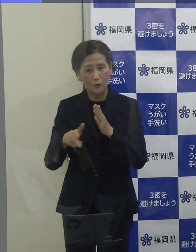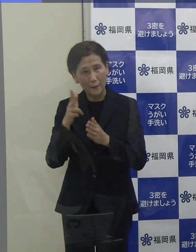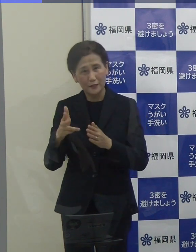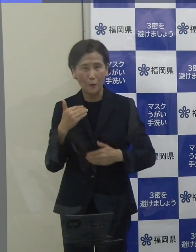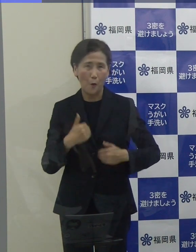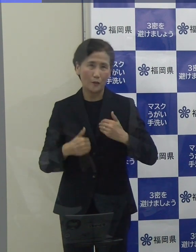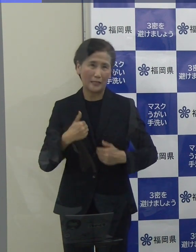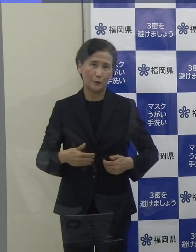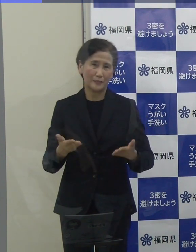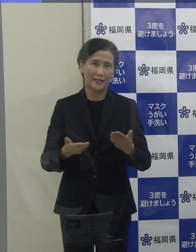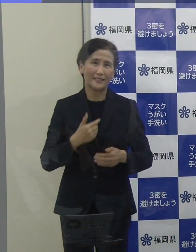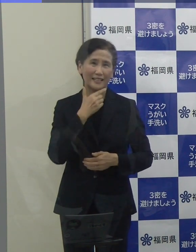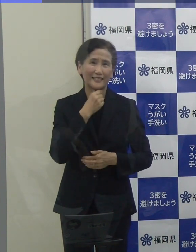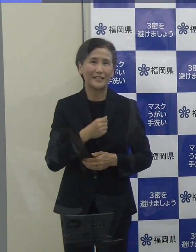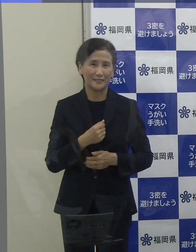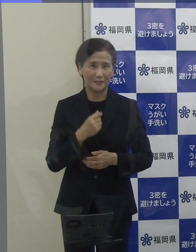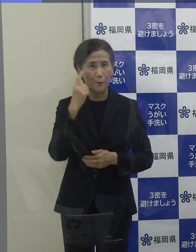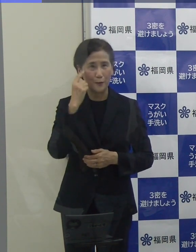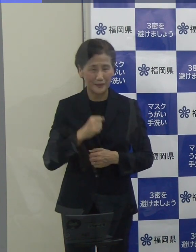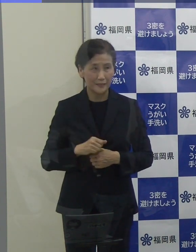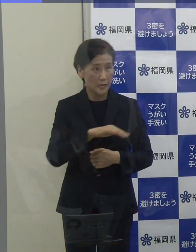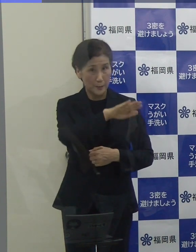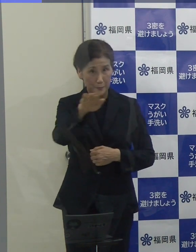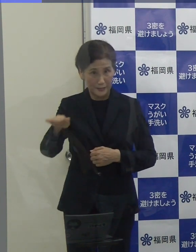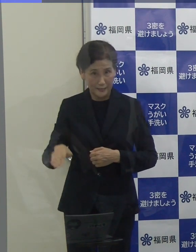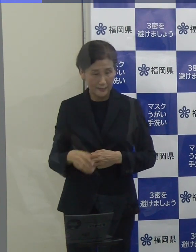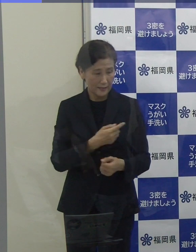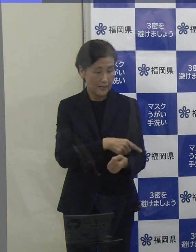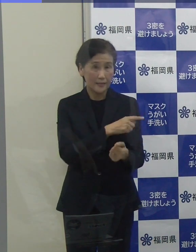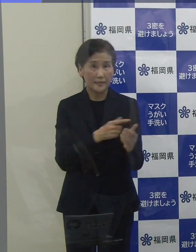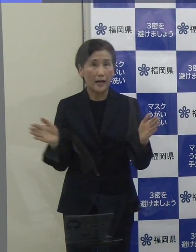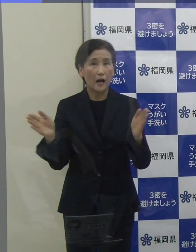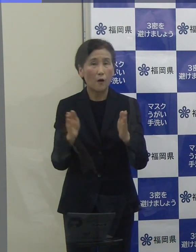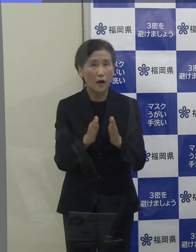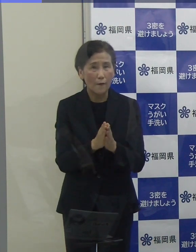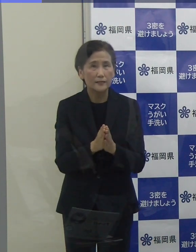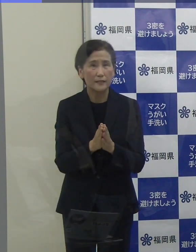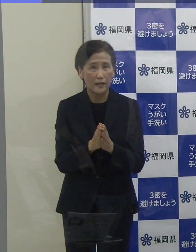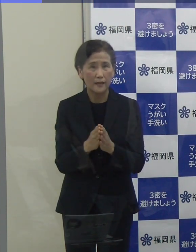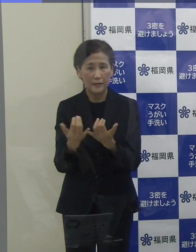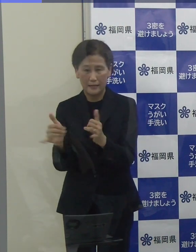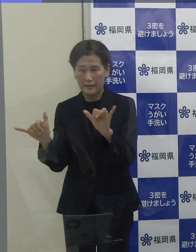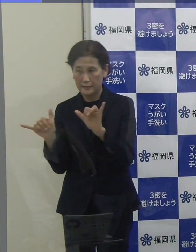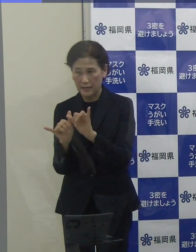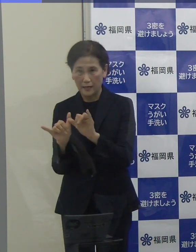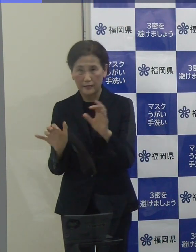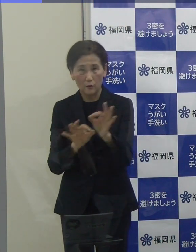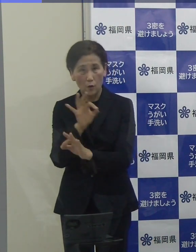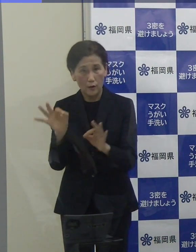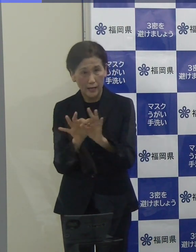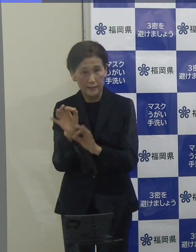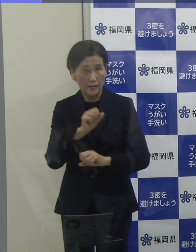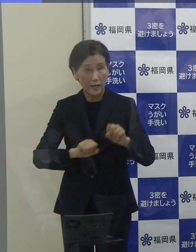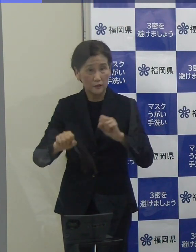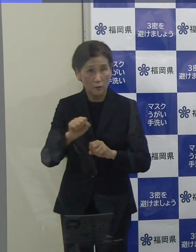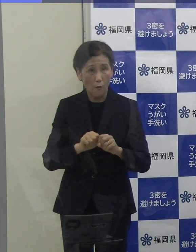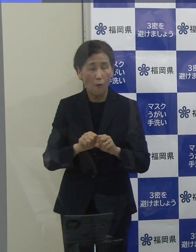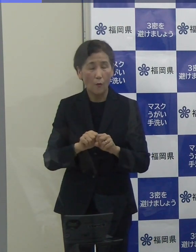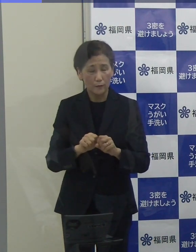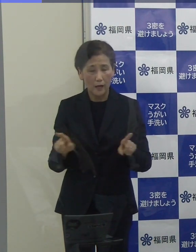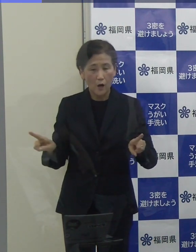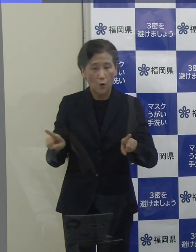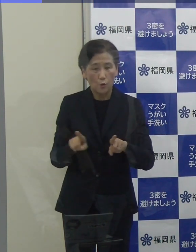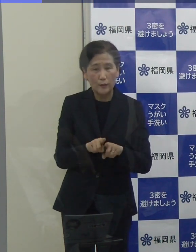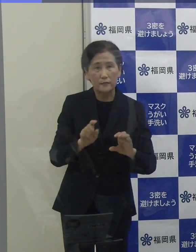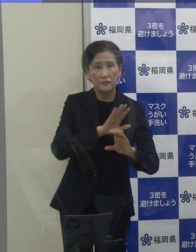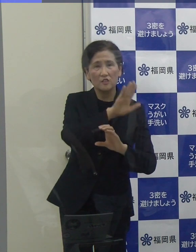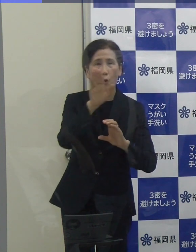みんなで力を合わせて、感染防止対策と社会経済活動の両立を図るウィズコロナに向けた歩みを進めてまいりましょう。